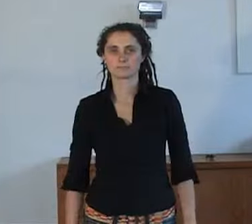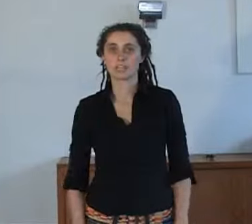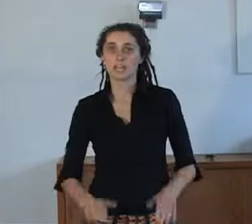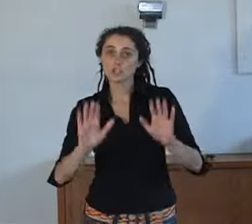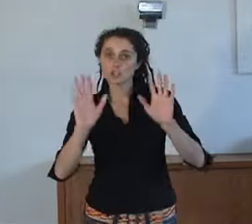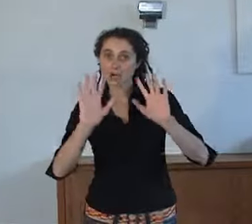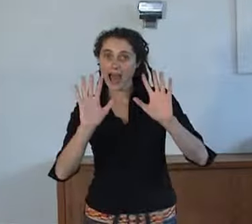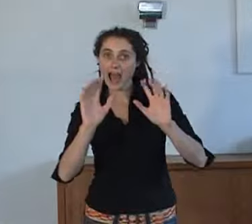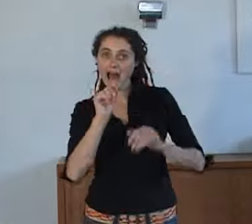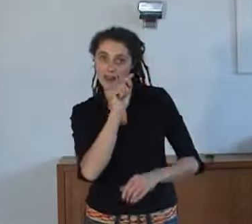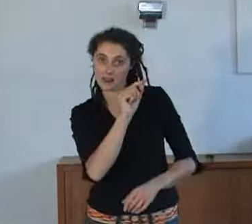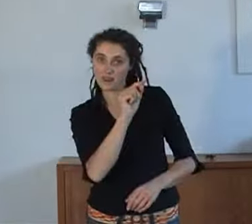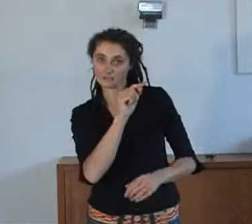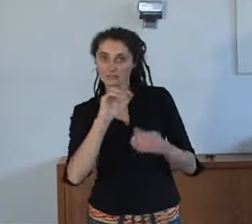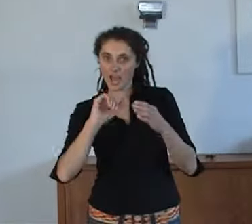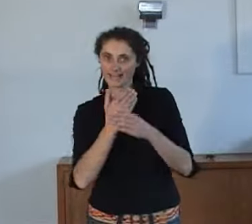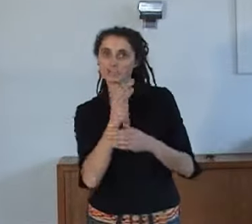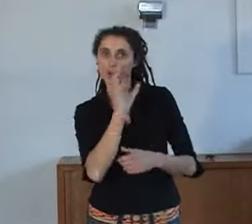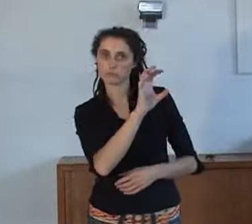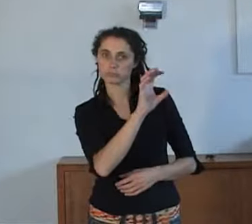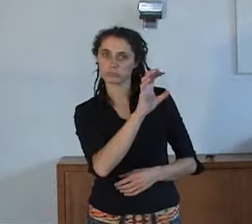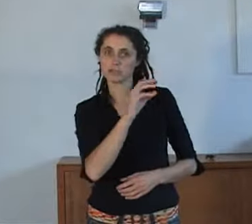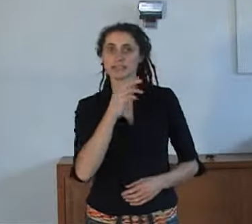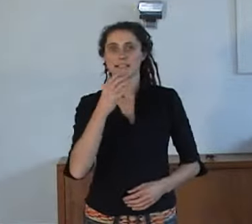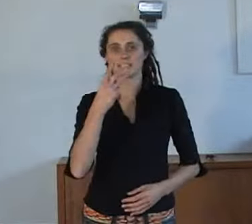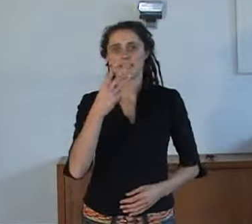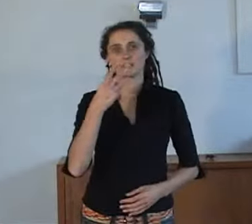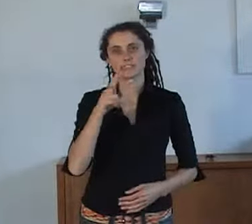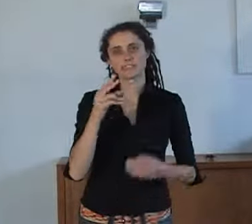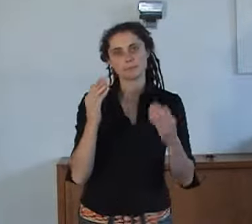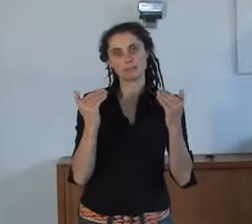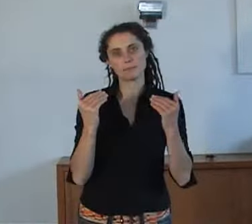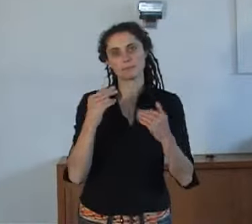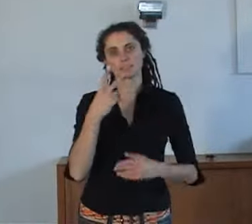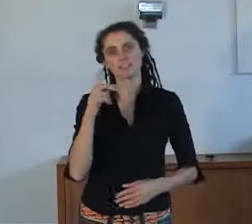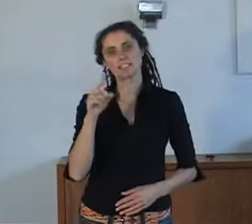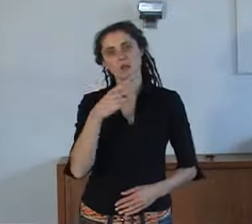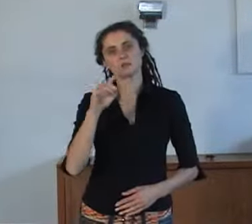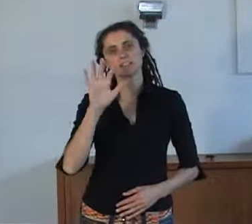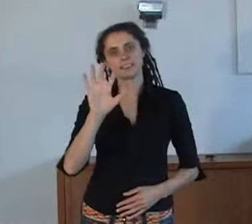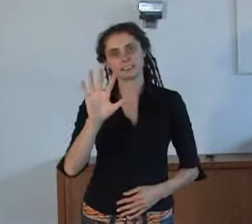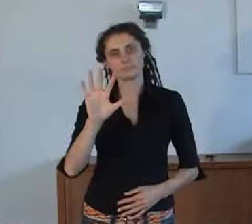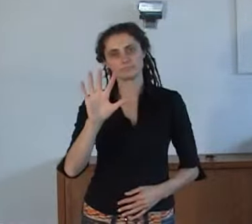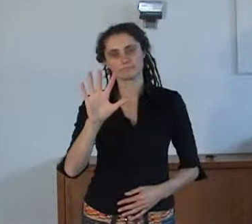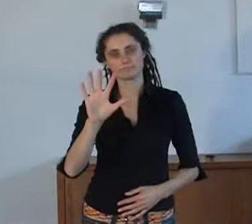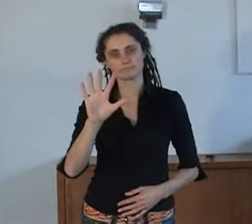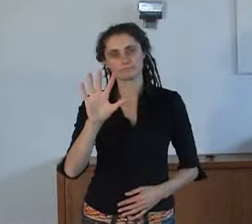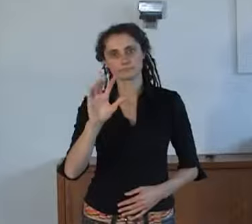AnnieS was op het journaal van 23 september 2010.